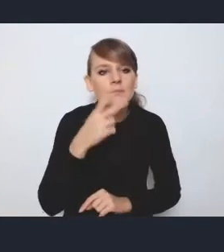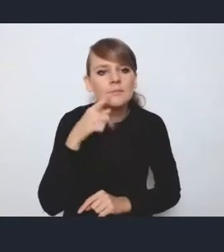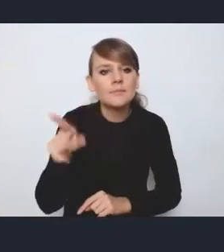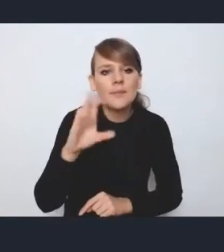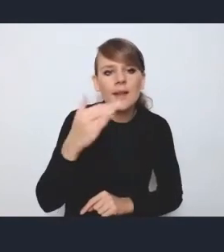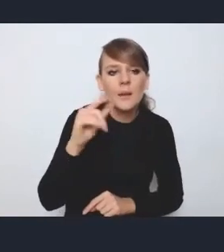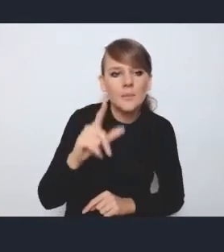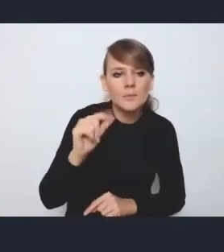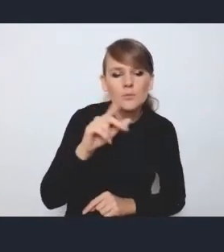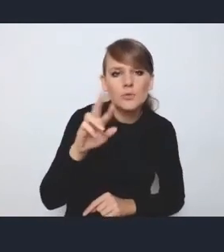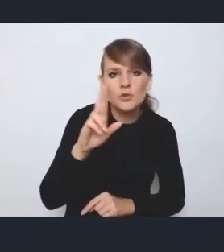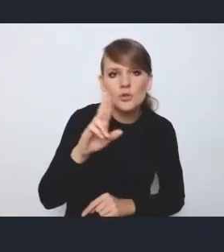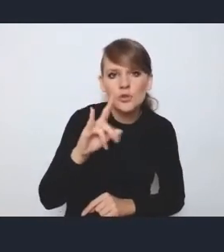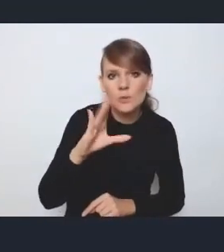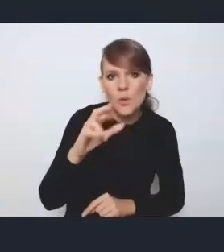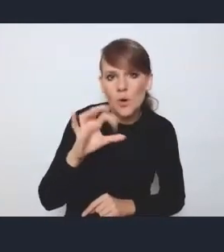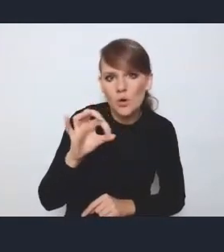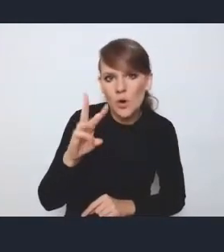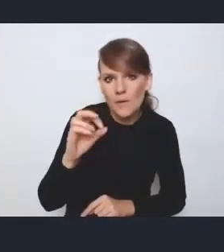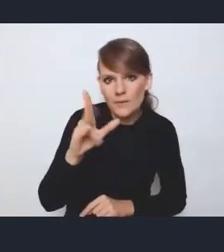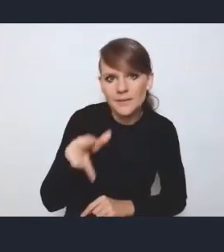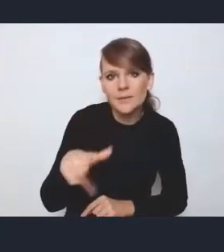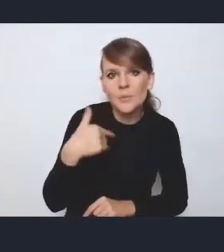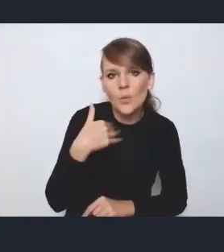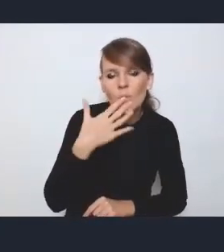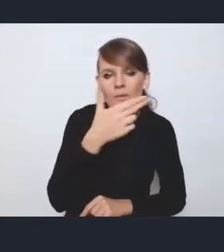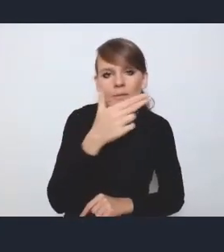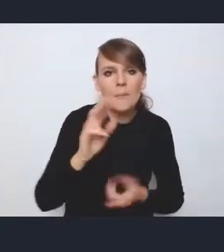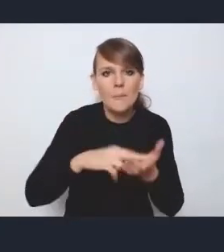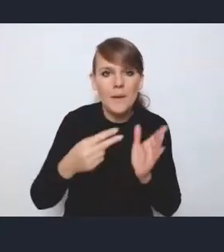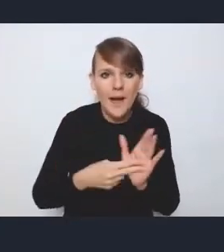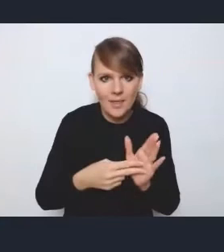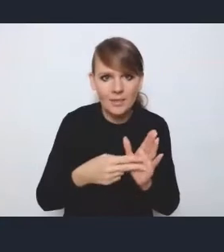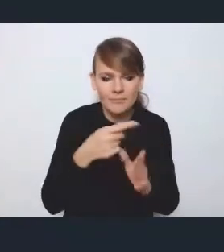tego planu implementacyjnego i udziału samorządów,